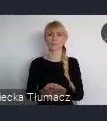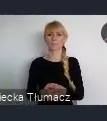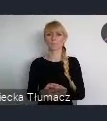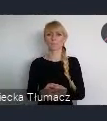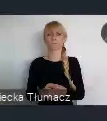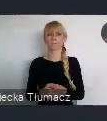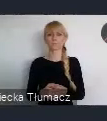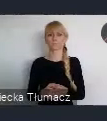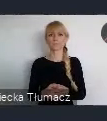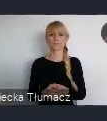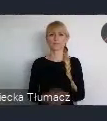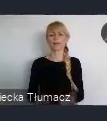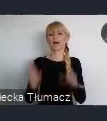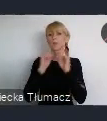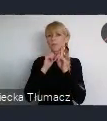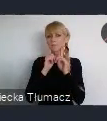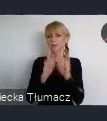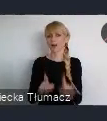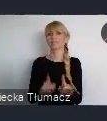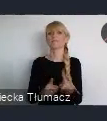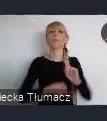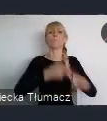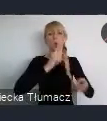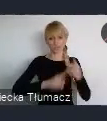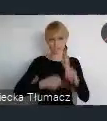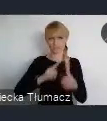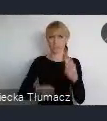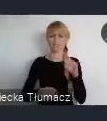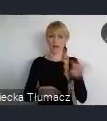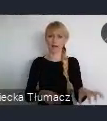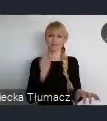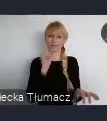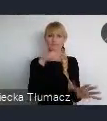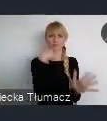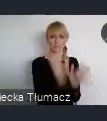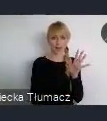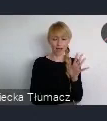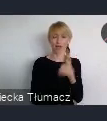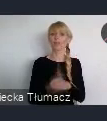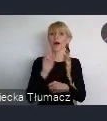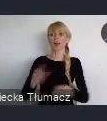Ja wiem, że patrząc z punktu widzenia polityki, to inaczej wygląda. Ale patrząc z punktu widzenia rozwoju gospodarczego,